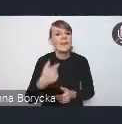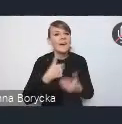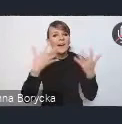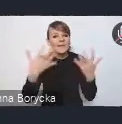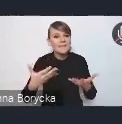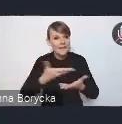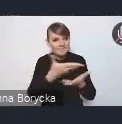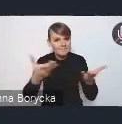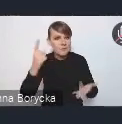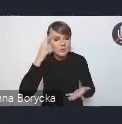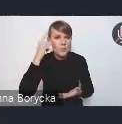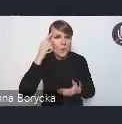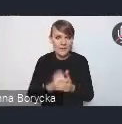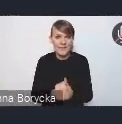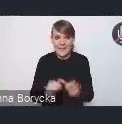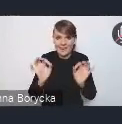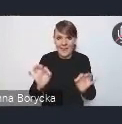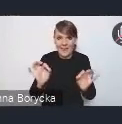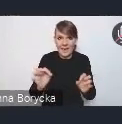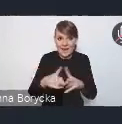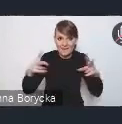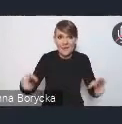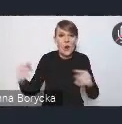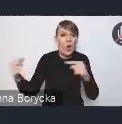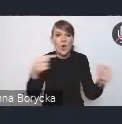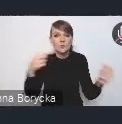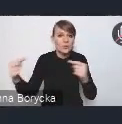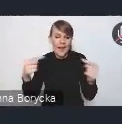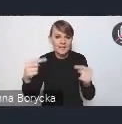że trwają konsultacje projektu Krajowej Polityki Miejskiej,